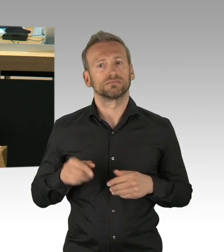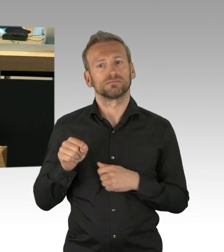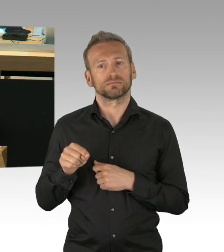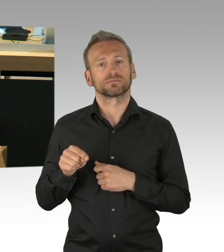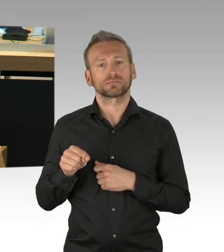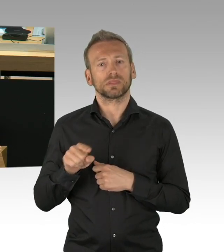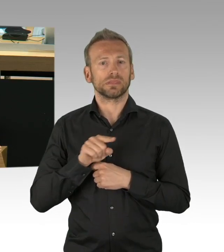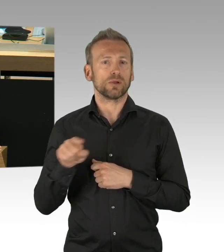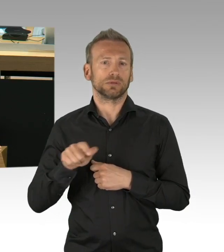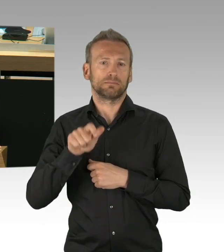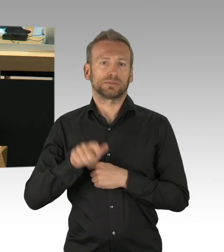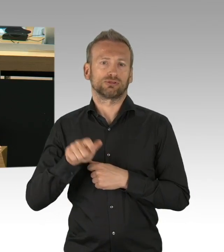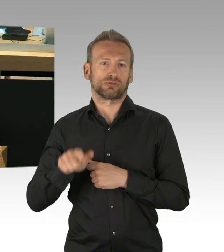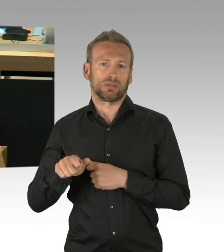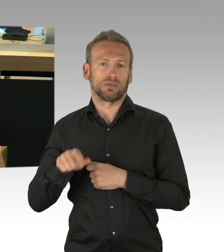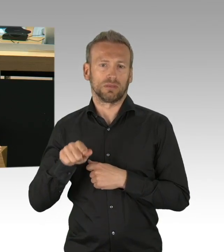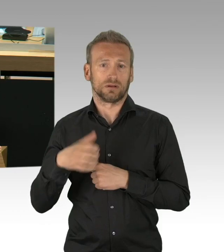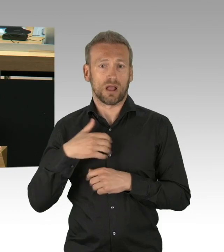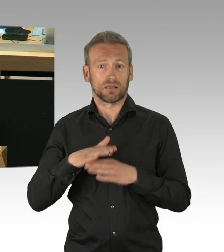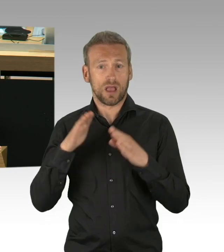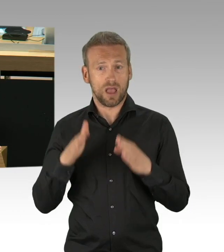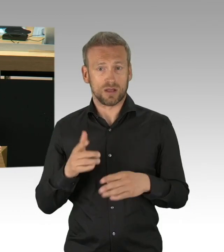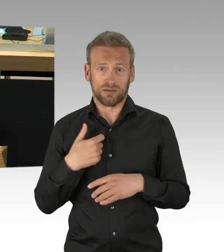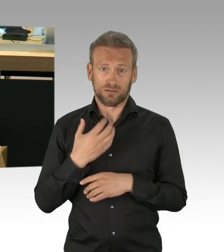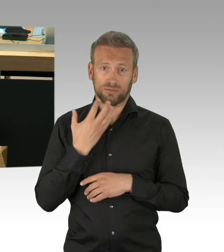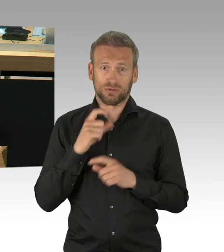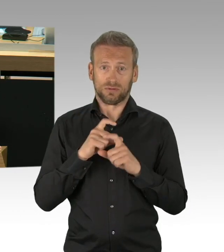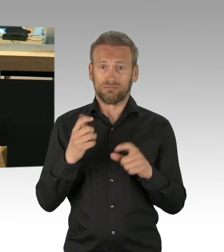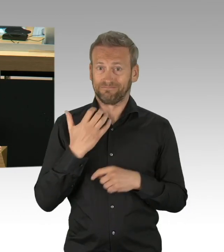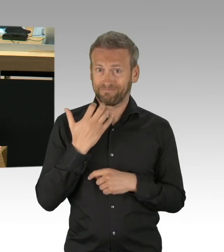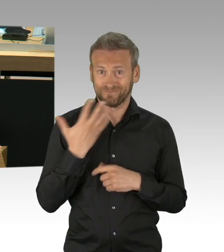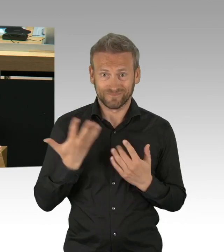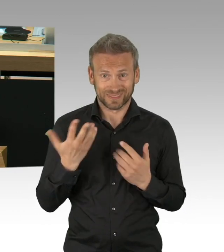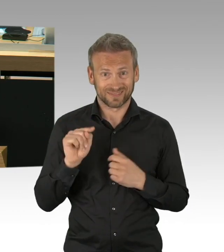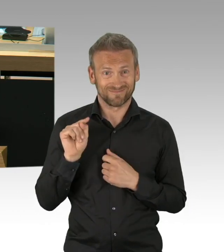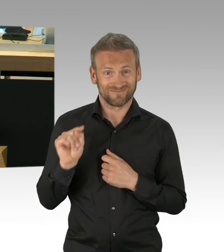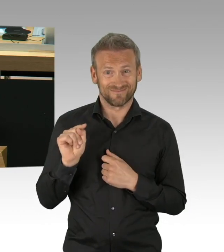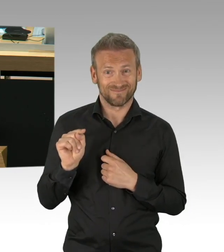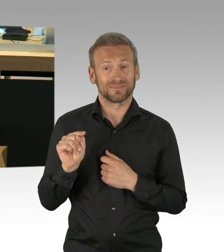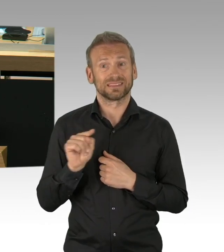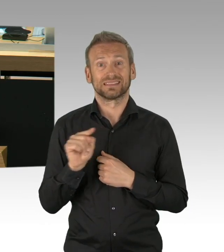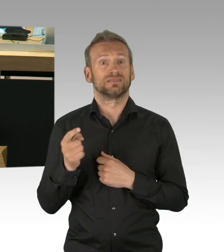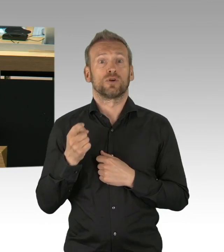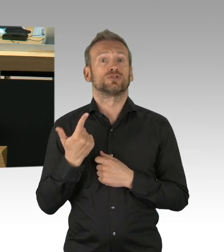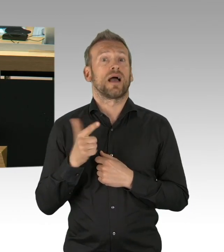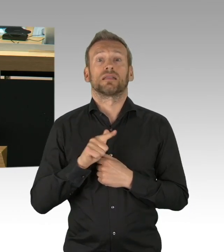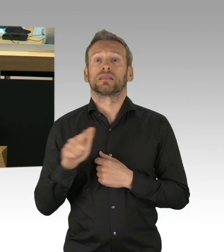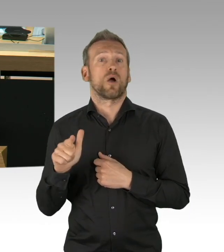für das Einhalten dieser Kontaktregeln, trotz Angst vor Jobverlust, trotz Angst vor finanzieller Zukunft,